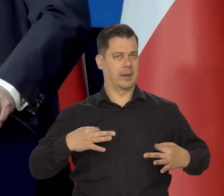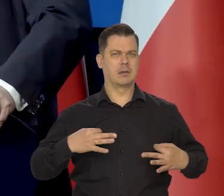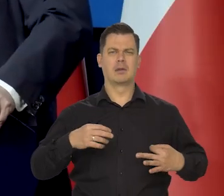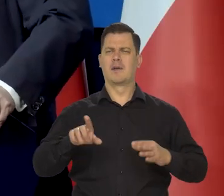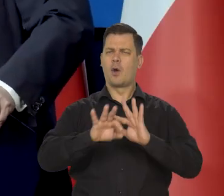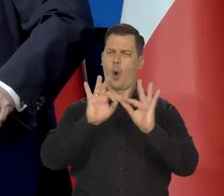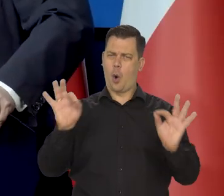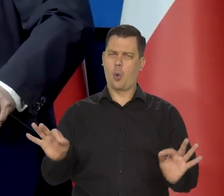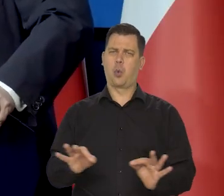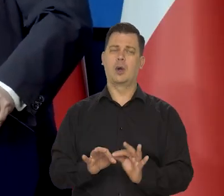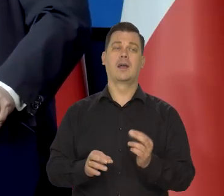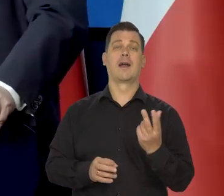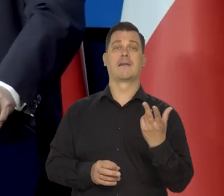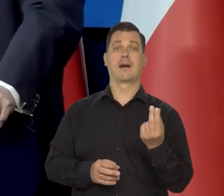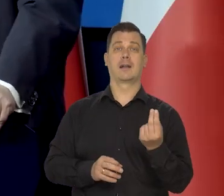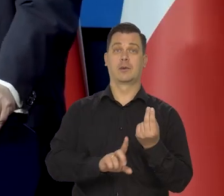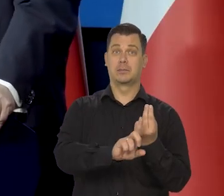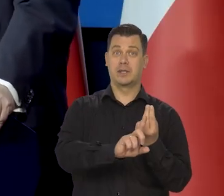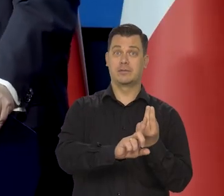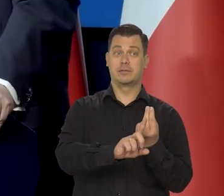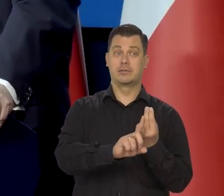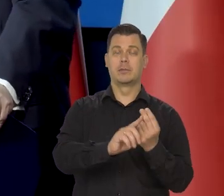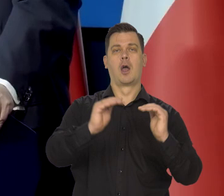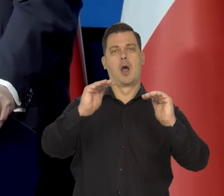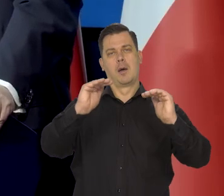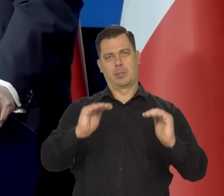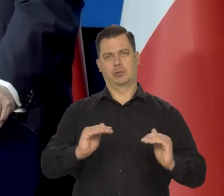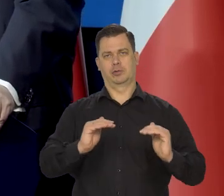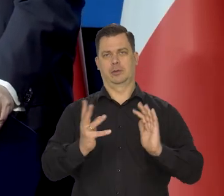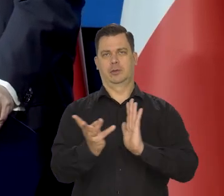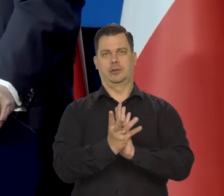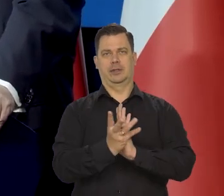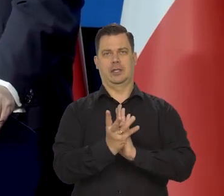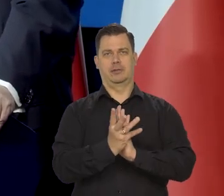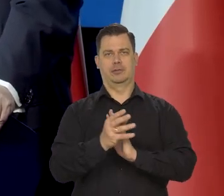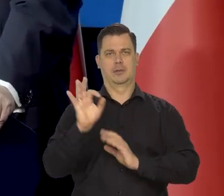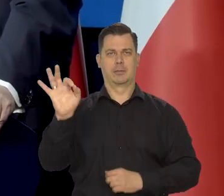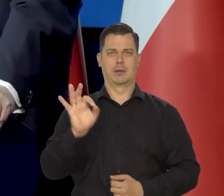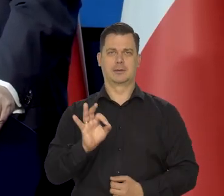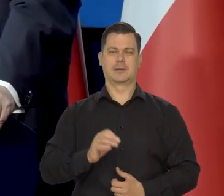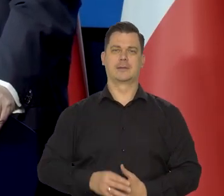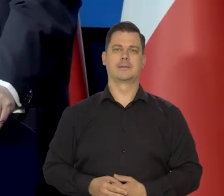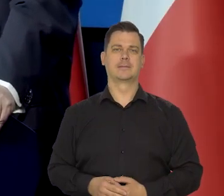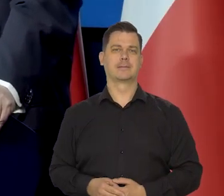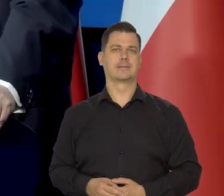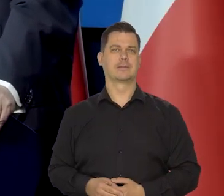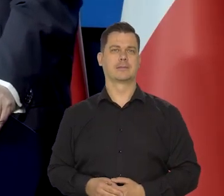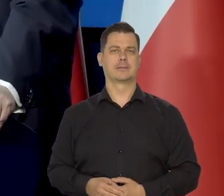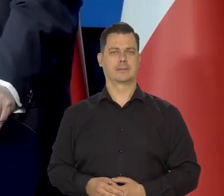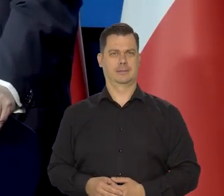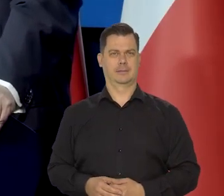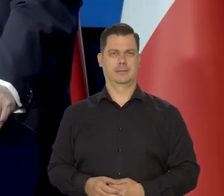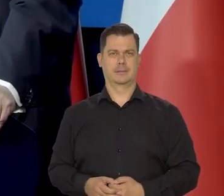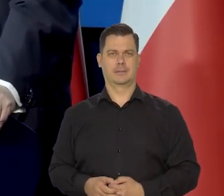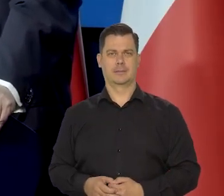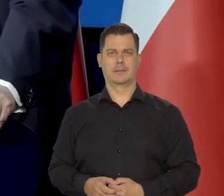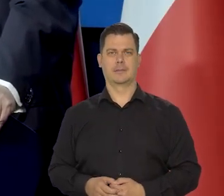Generalnie w pierwszym kwartale spodziewam się, że inflacja będzie niższa niż nasza projekcja zakładała. A poniżej 10%?